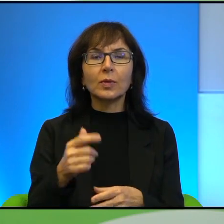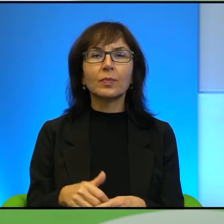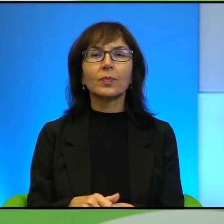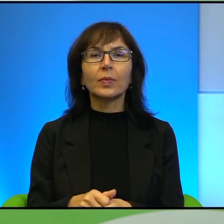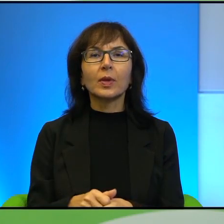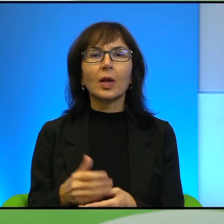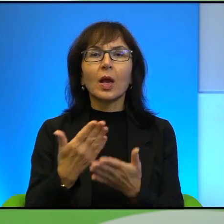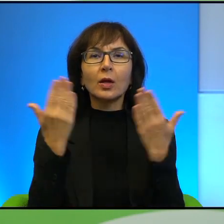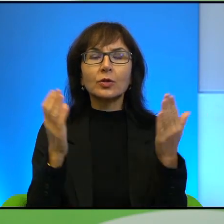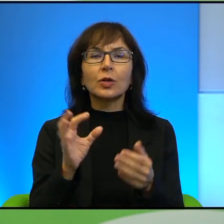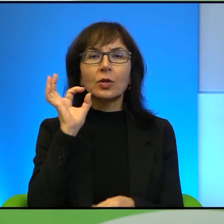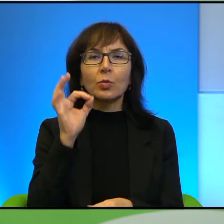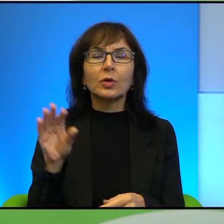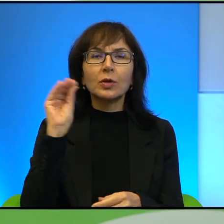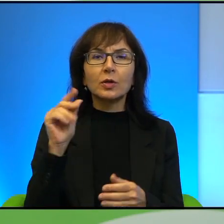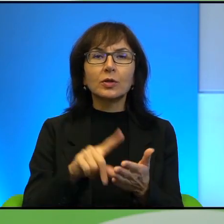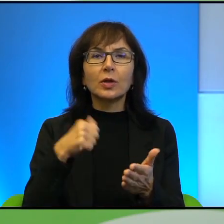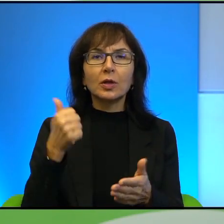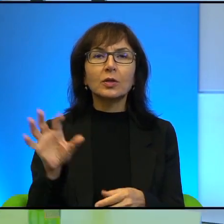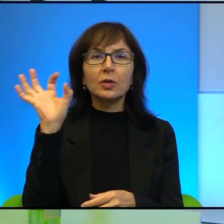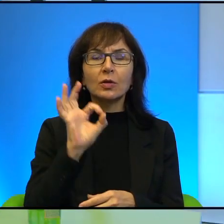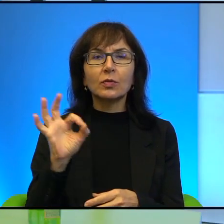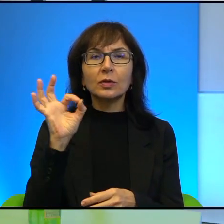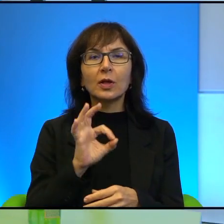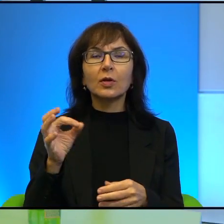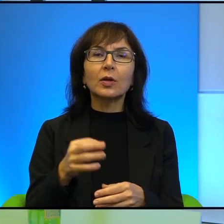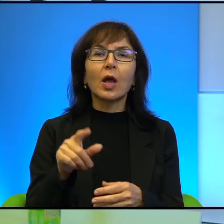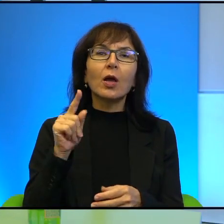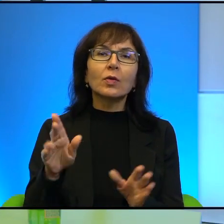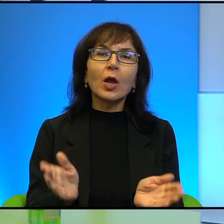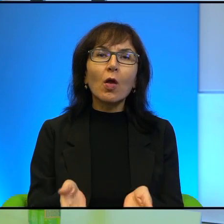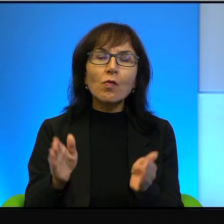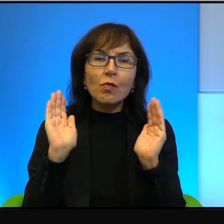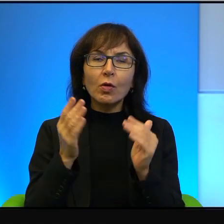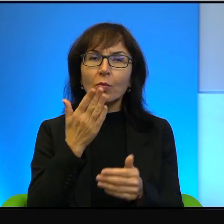Dzień dobry raz jeszcze oficjalnie, w tej dosyć nietypowej formule. Dzień dobry. Dzień dobry Państwu, dzień dobry.